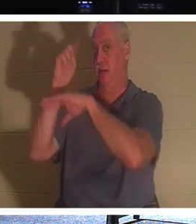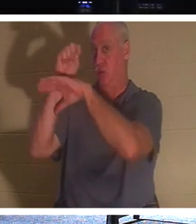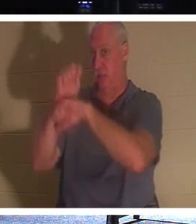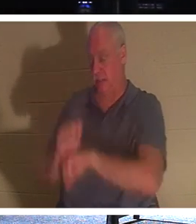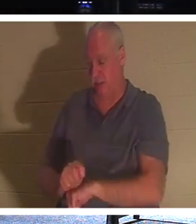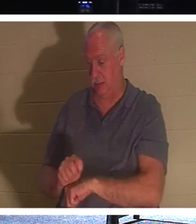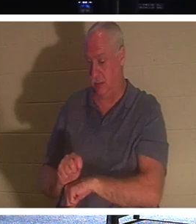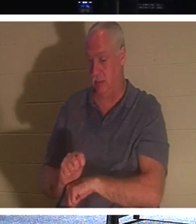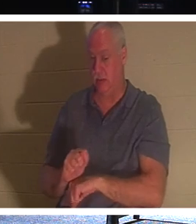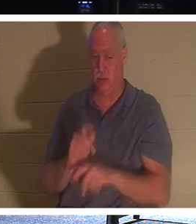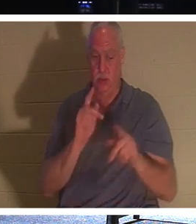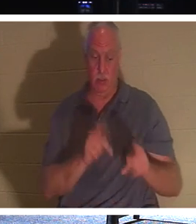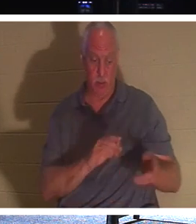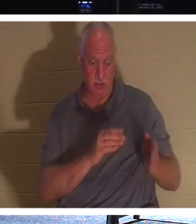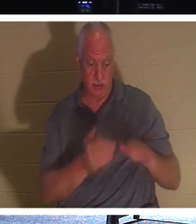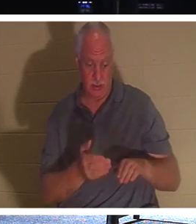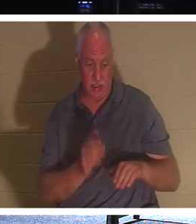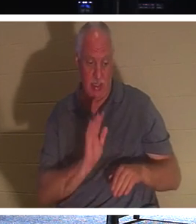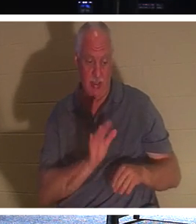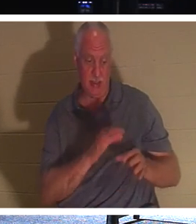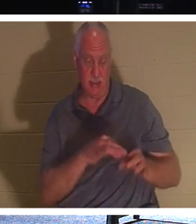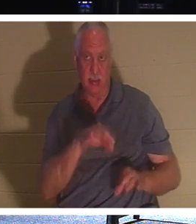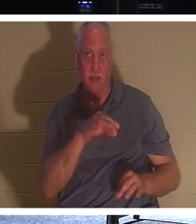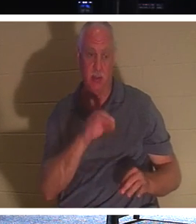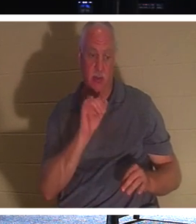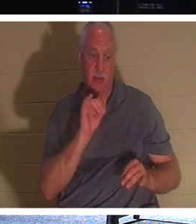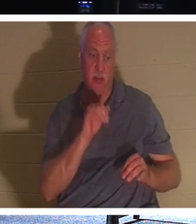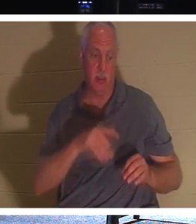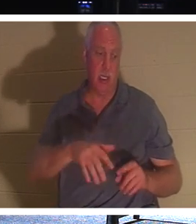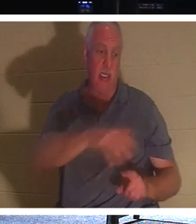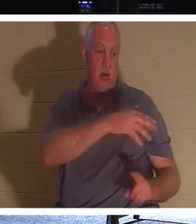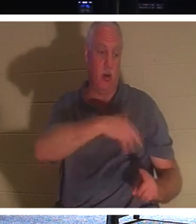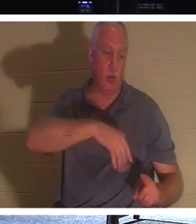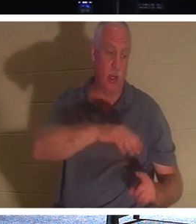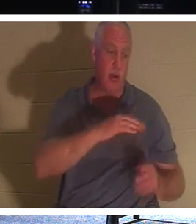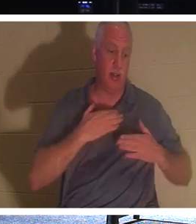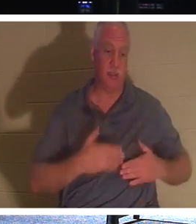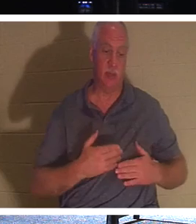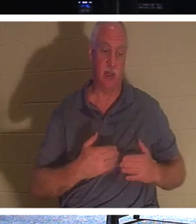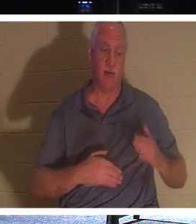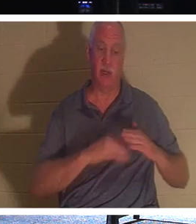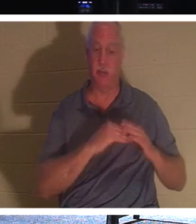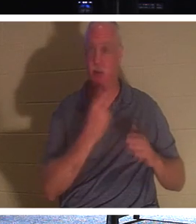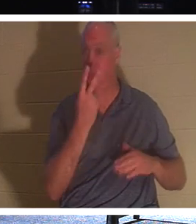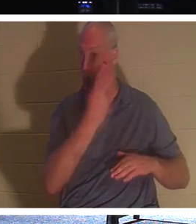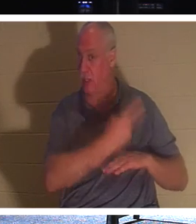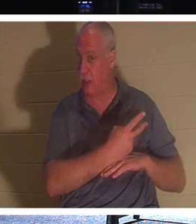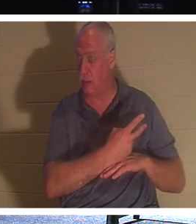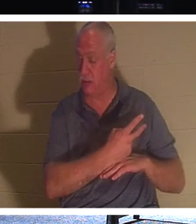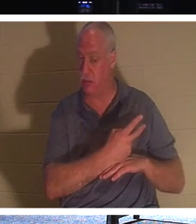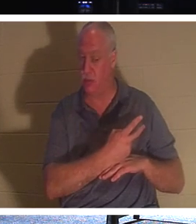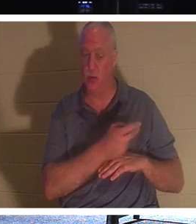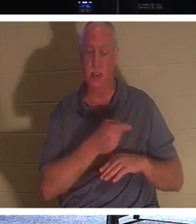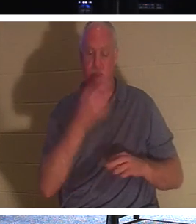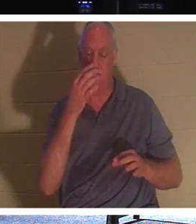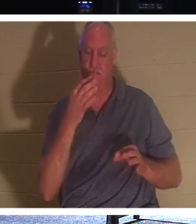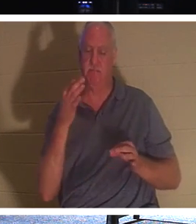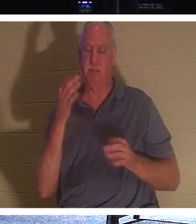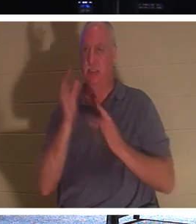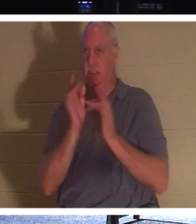его дух висел вокруг его тела где-то до двух дней. Поэтому Он сознательно ждал три